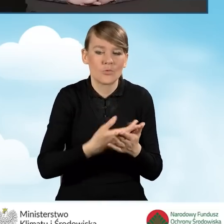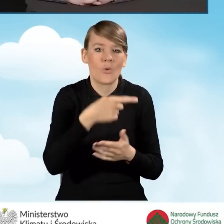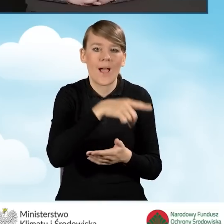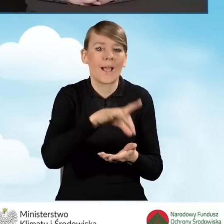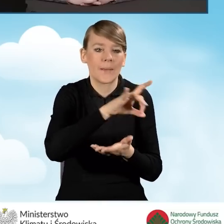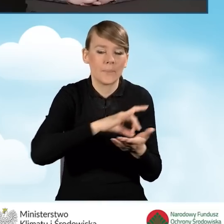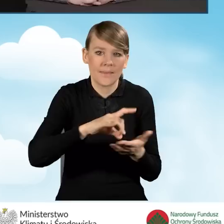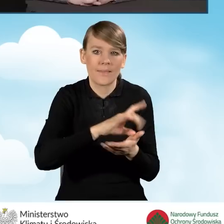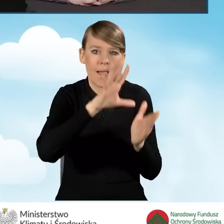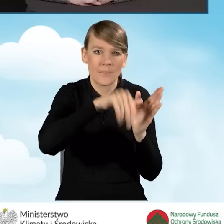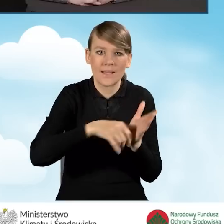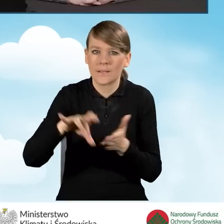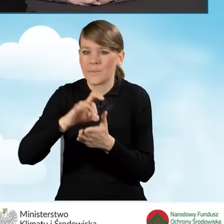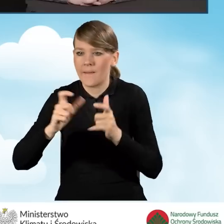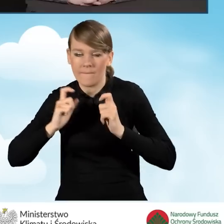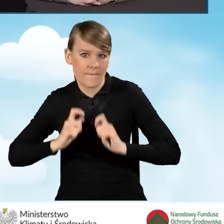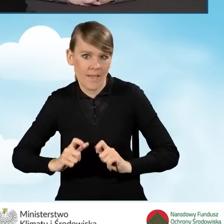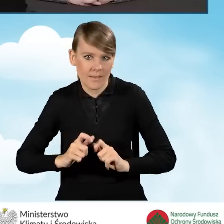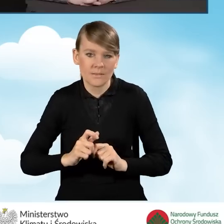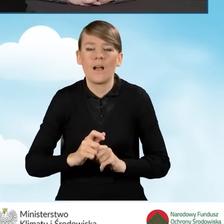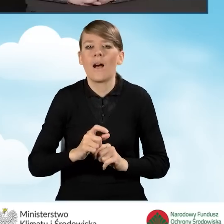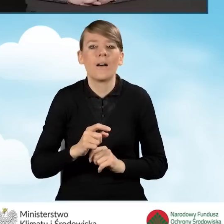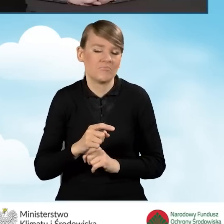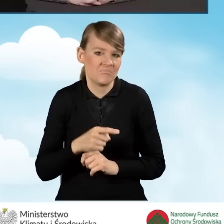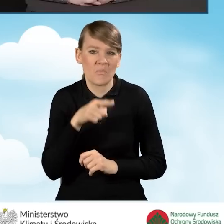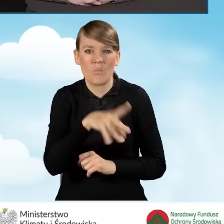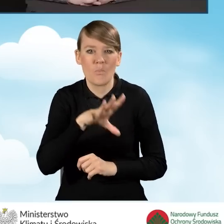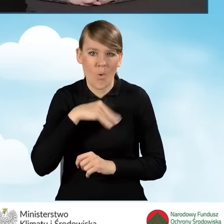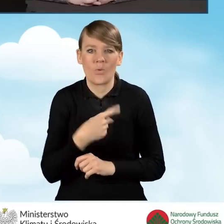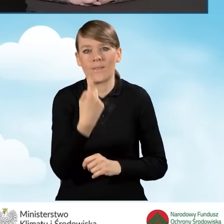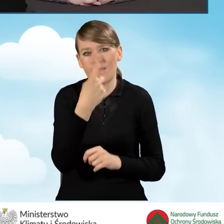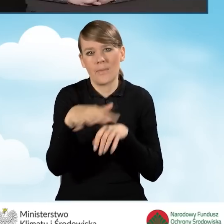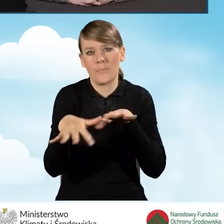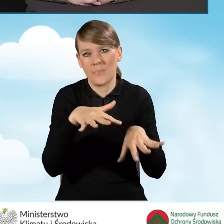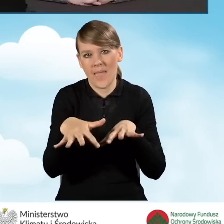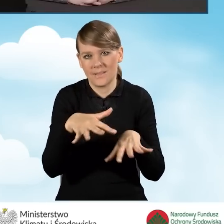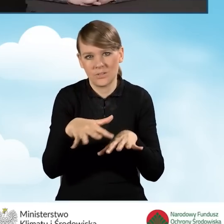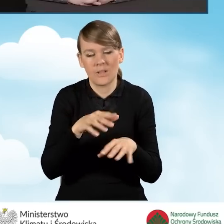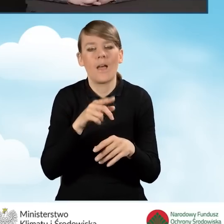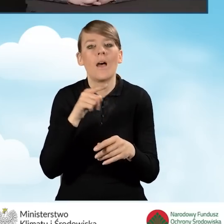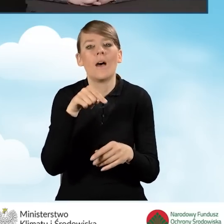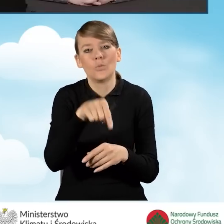mogą one prowadzić wspólny punkt konsultacyjno-informacyjny w jednym miejscu dla swoich mieszkańców,